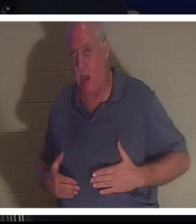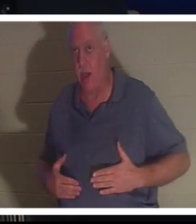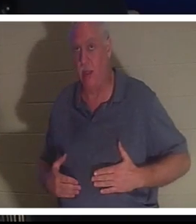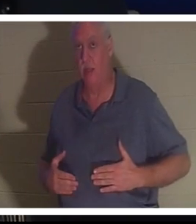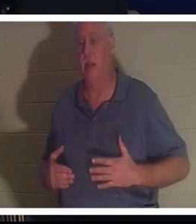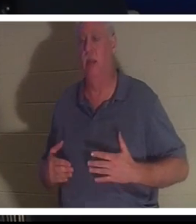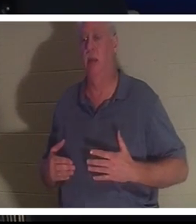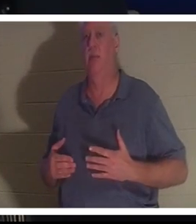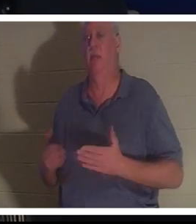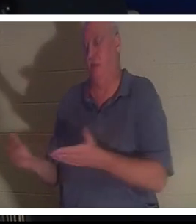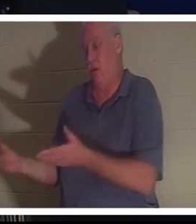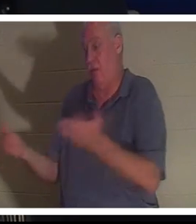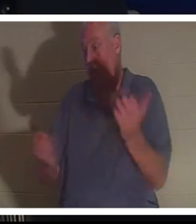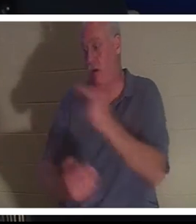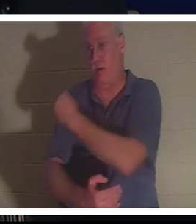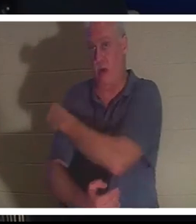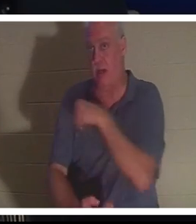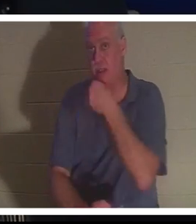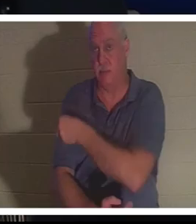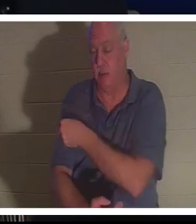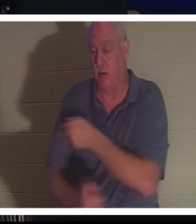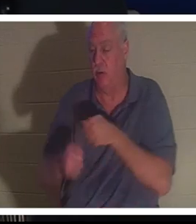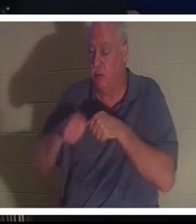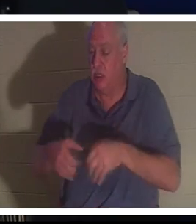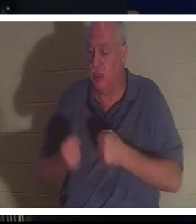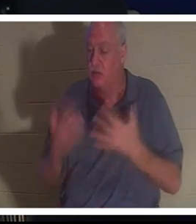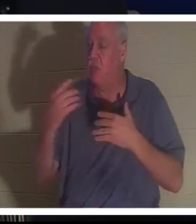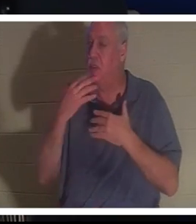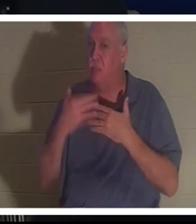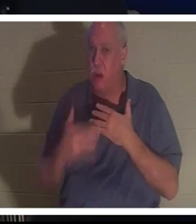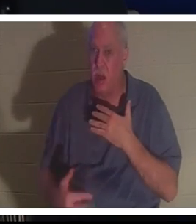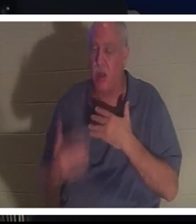그녀는 병원에 갔다. 그녀는 피를 너무 많이 흘려서 이 여자가 아직 살아 있다는